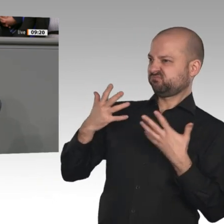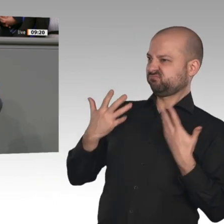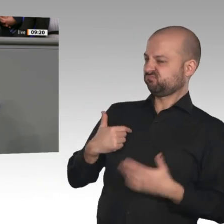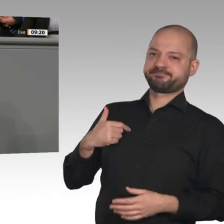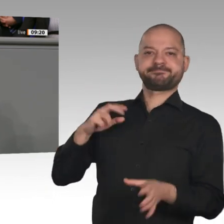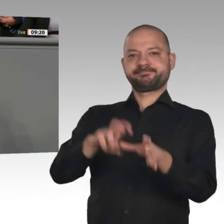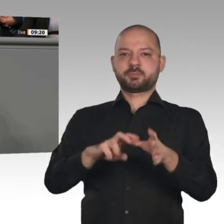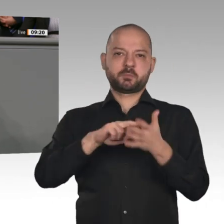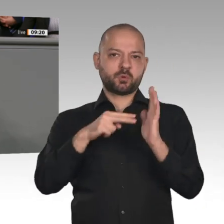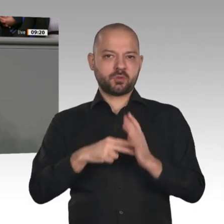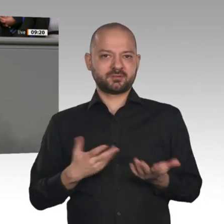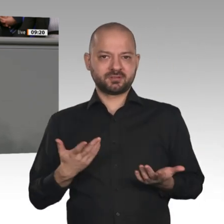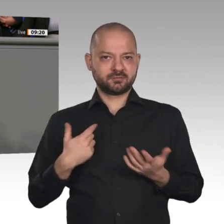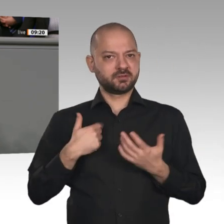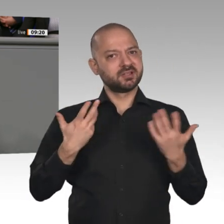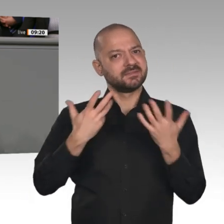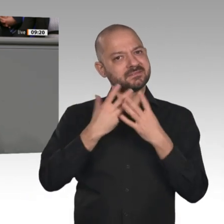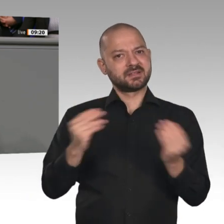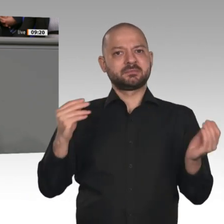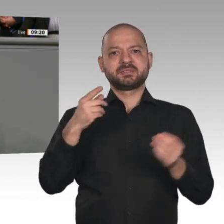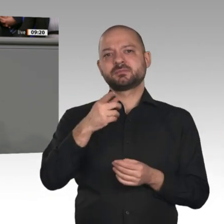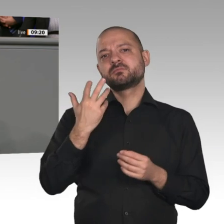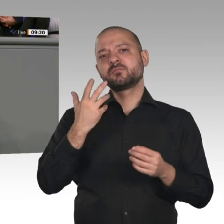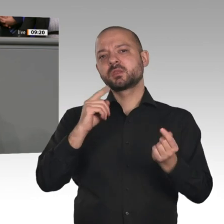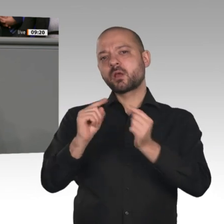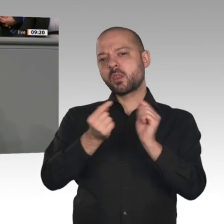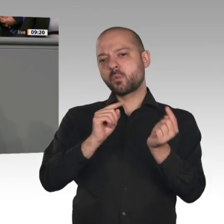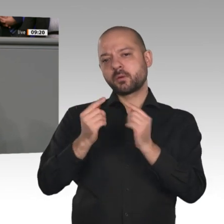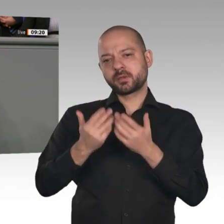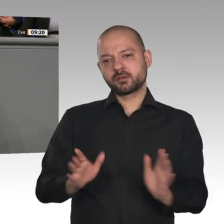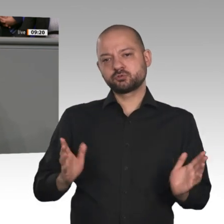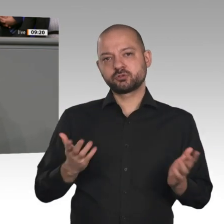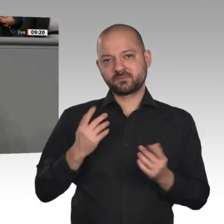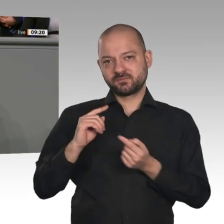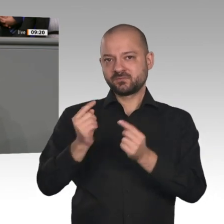jeden Preis dafür zu zahlen bereit sind, die wie besessen unsere gewohnte Lebensumwelt